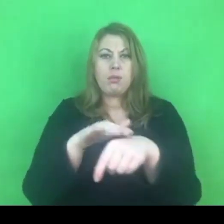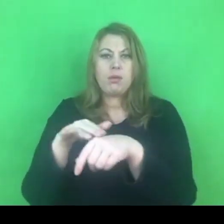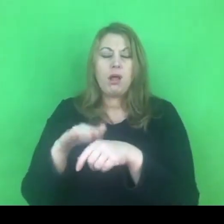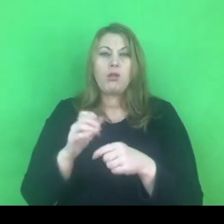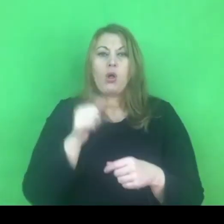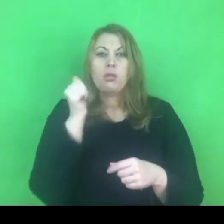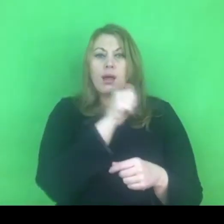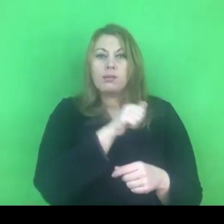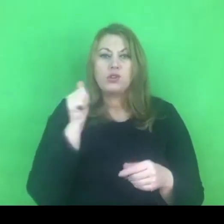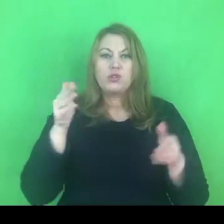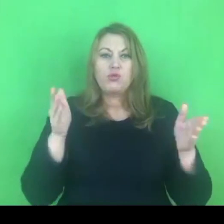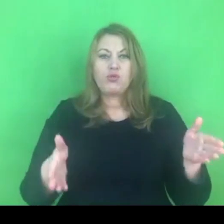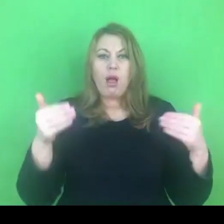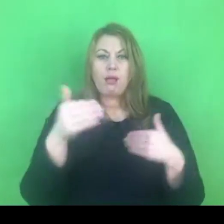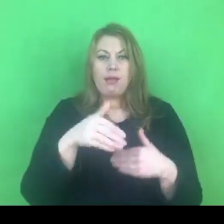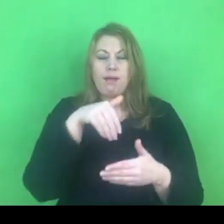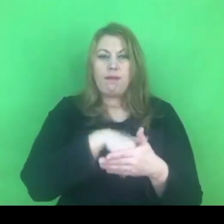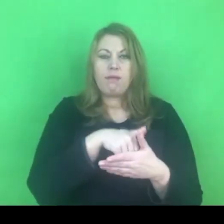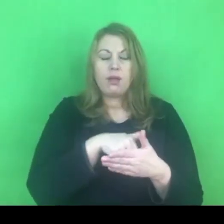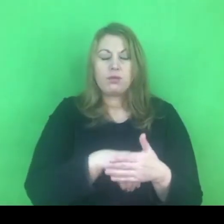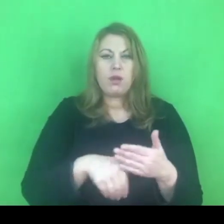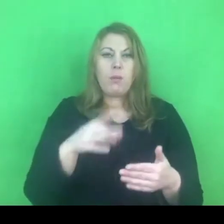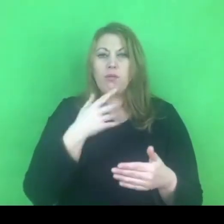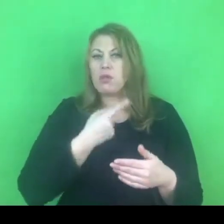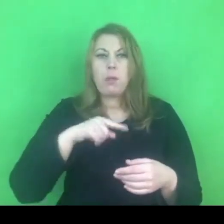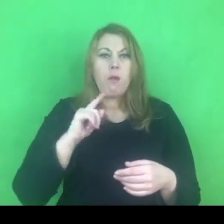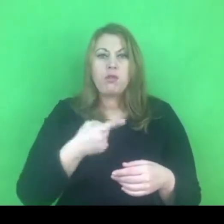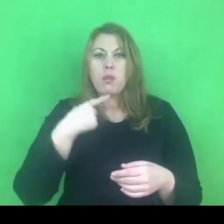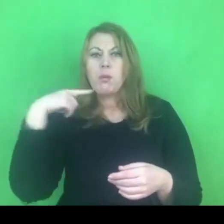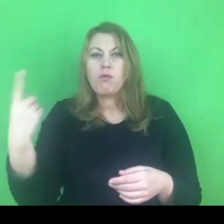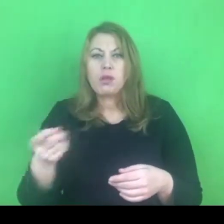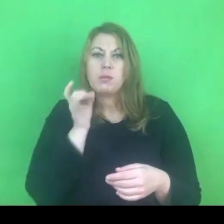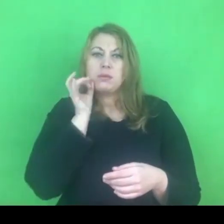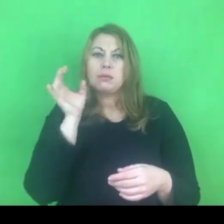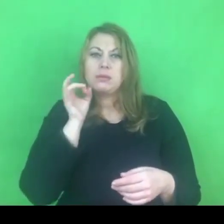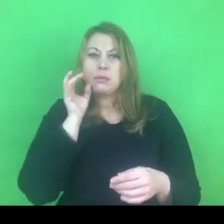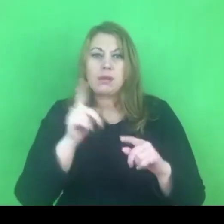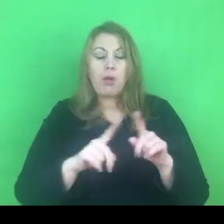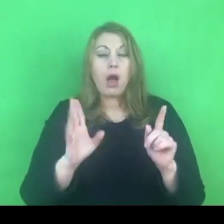Nie powinniśmy się tym dzielić, a jeżeli ktoś z zewnątrz zauważył ten problem